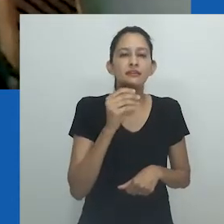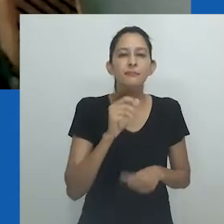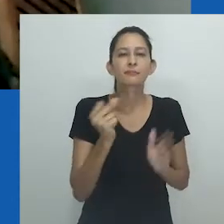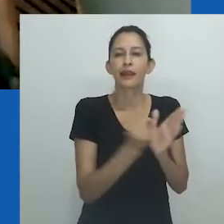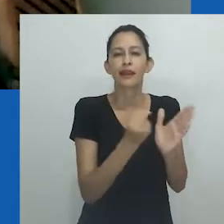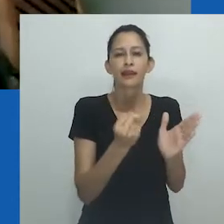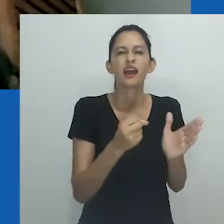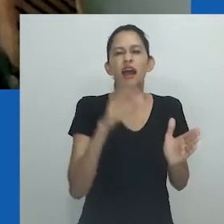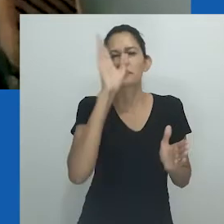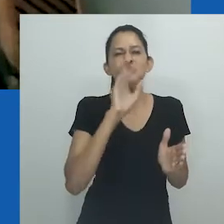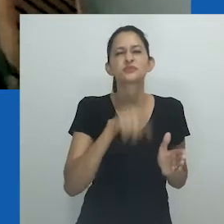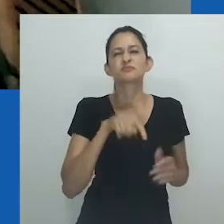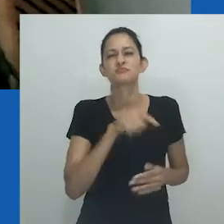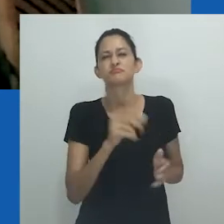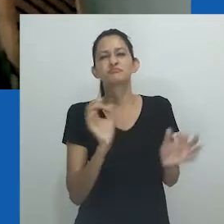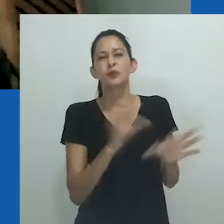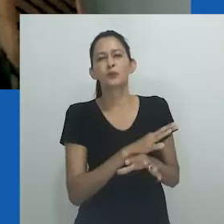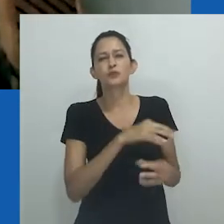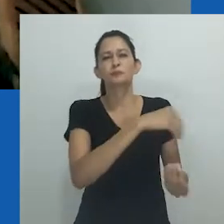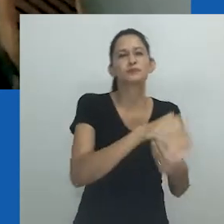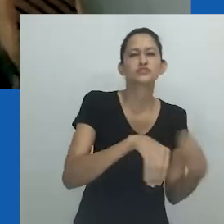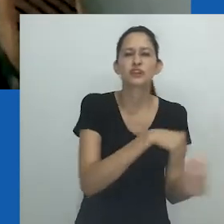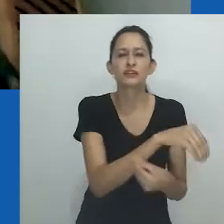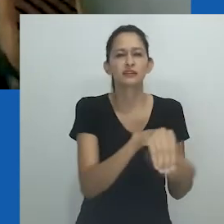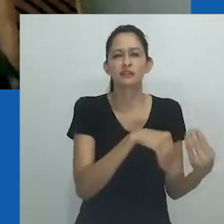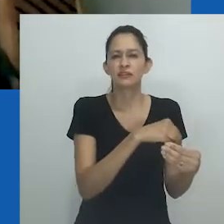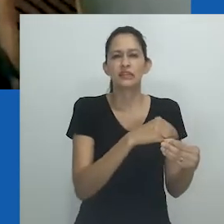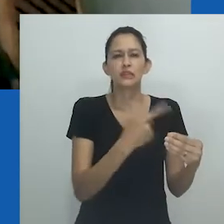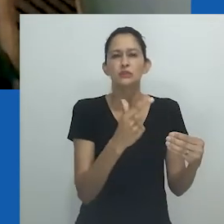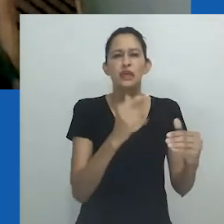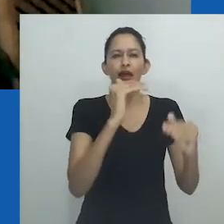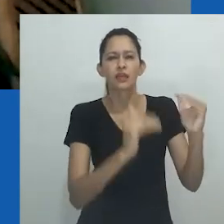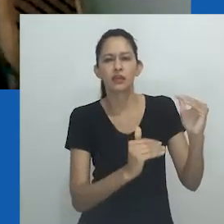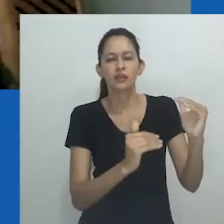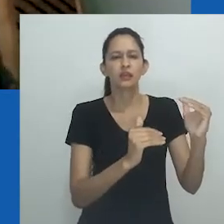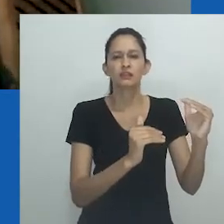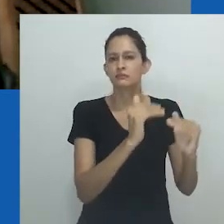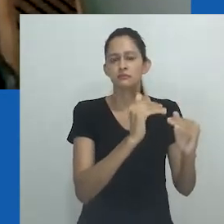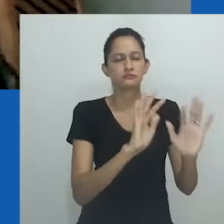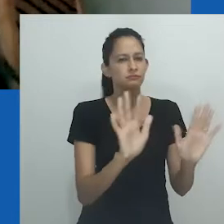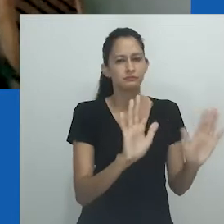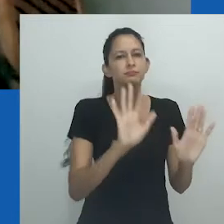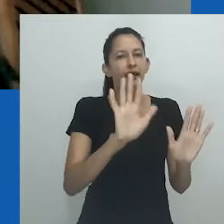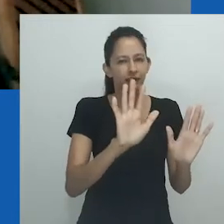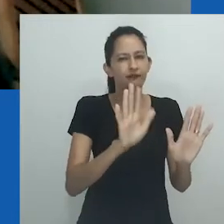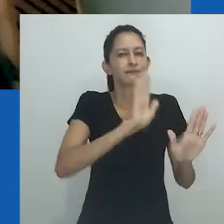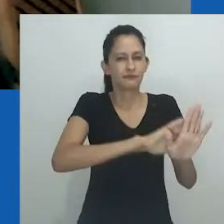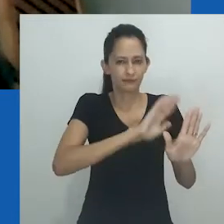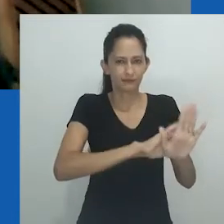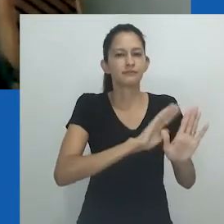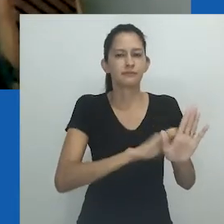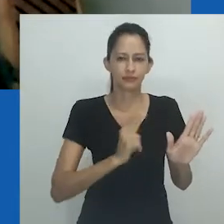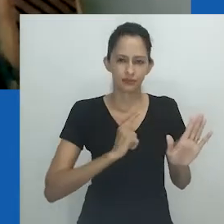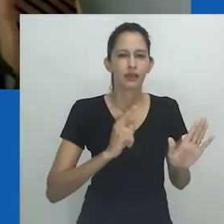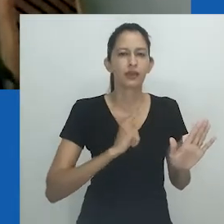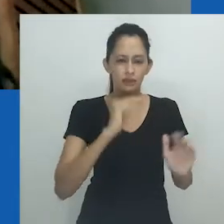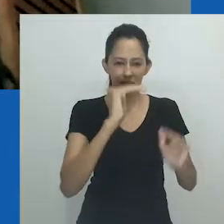a partir de uma linguagem que tem como marca uma ideia de miscigenação que cerziria as diferenças e reconfiguraria as desigualdades.